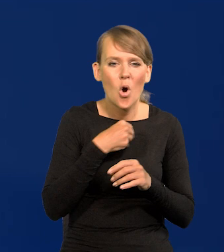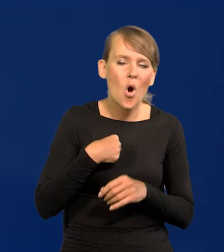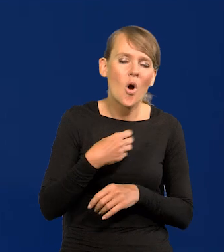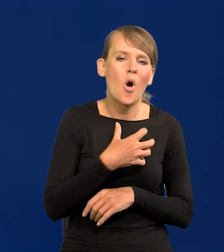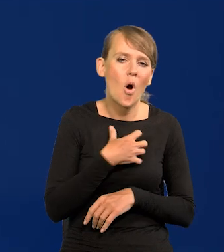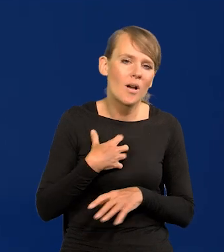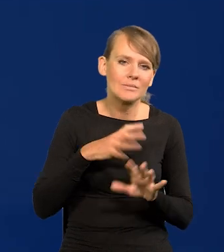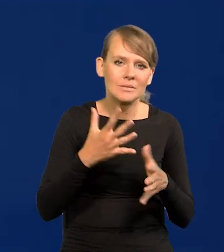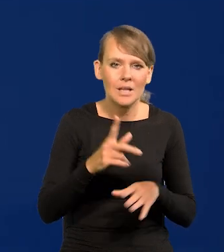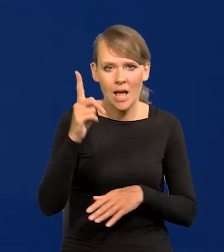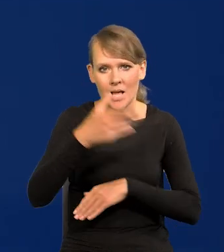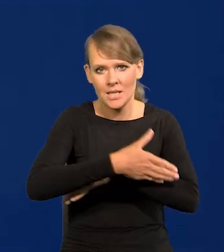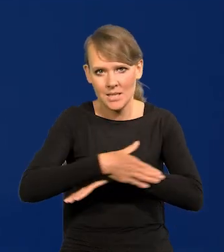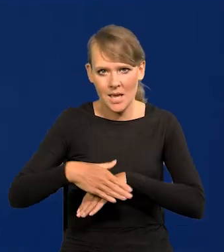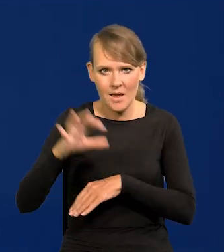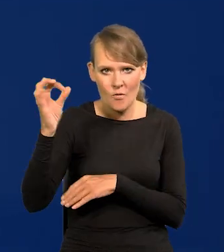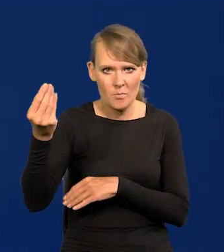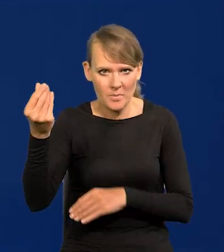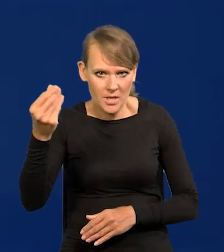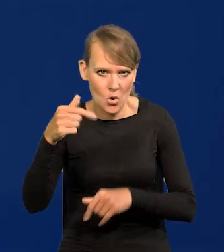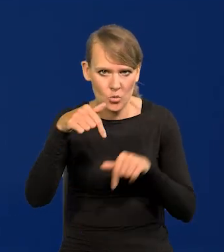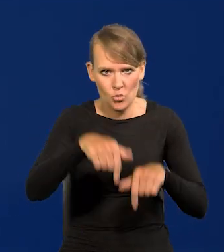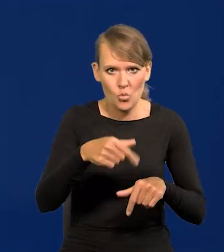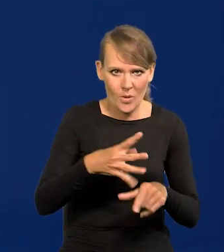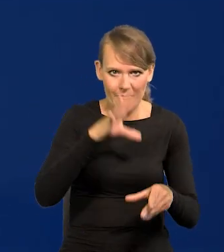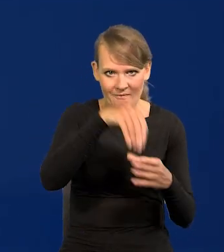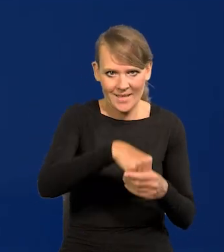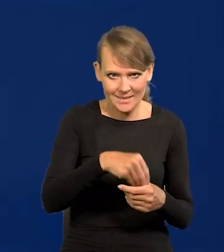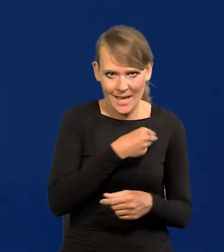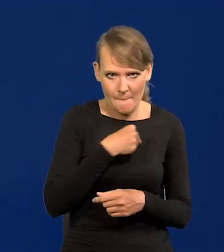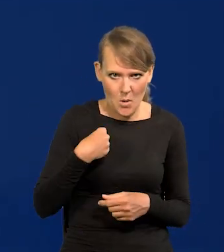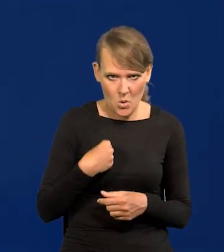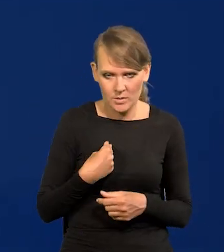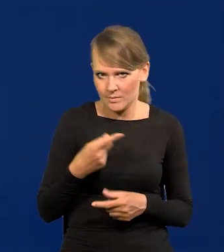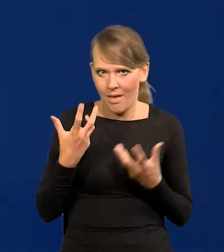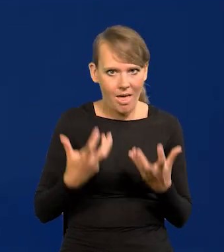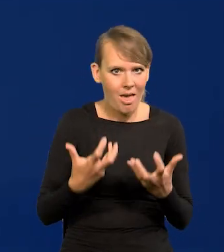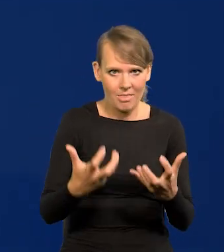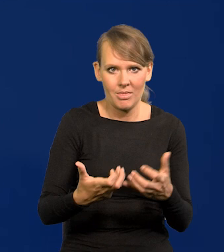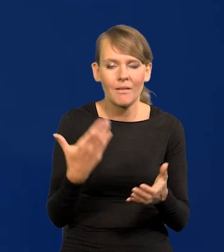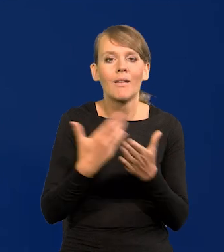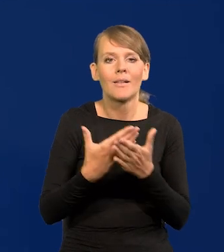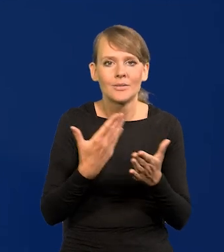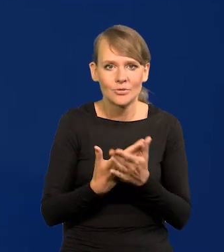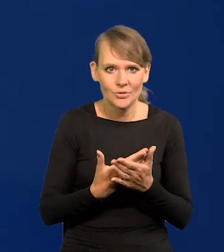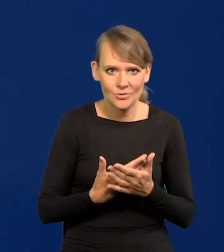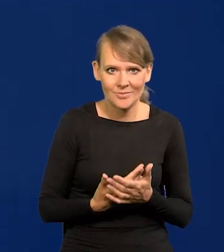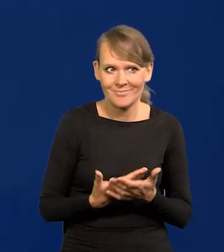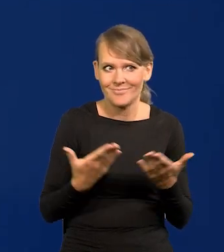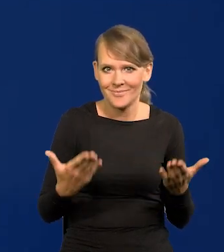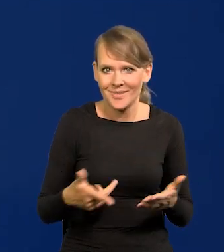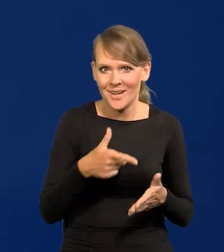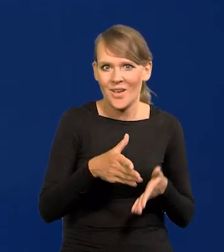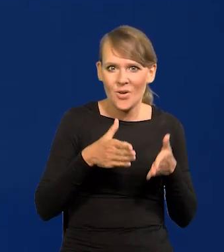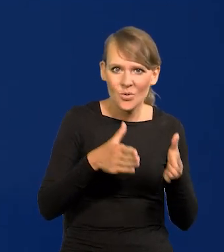kapitał zagraniczny napływa do Polski drzwiami i oknami. Dlaczego? Bo już infrastruktura jest dobra,